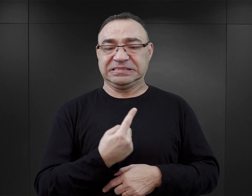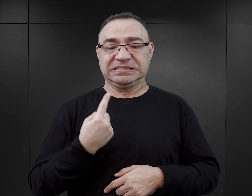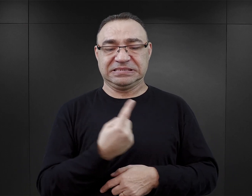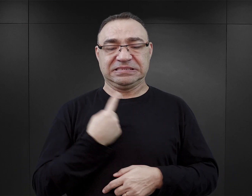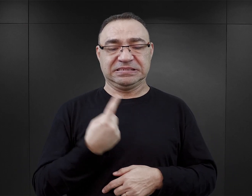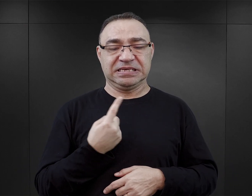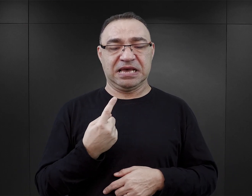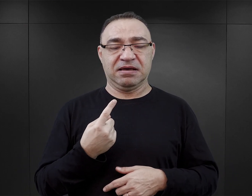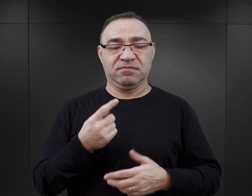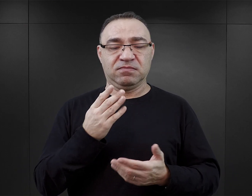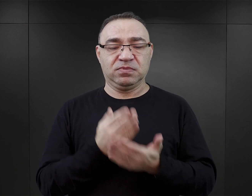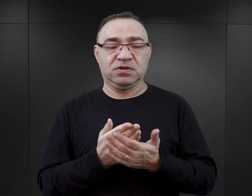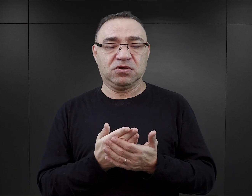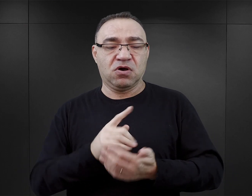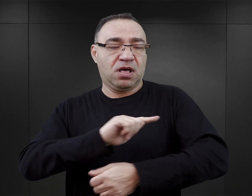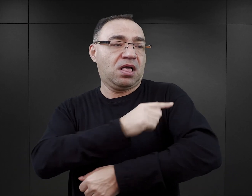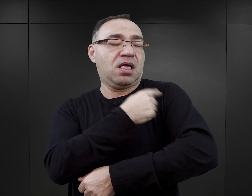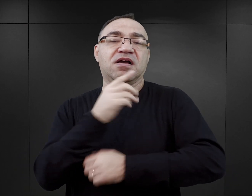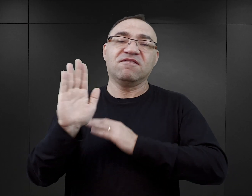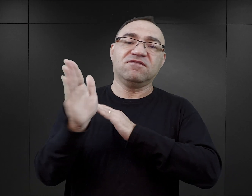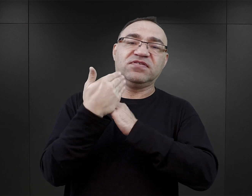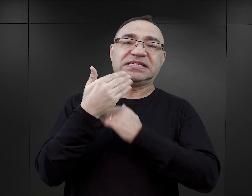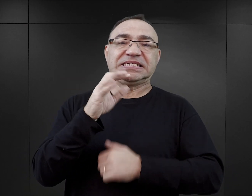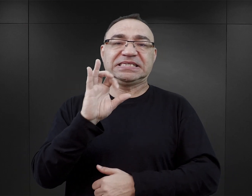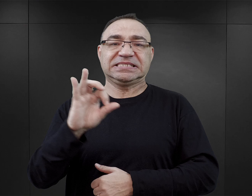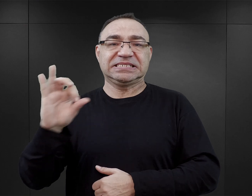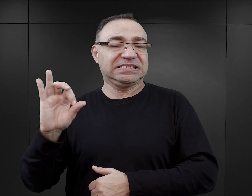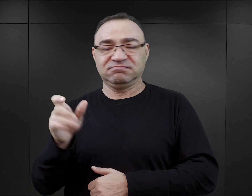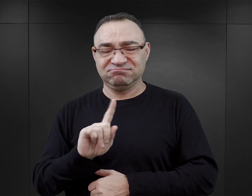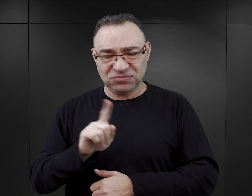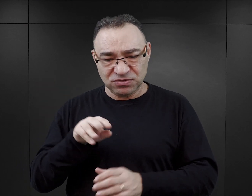który zajmował się tatuowaniem na wezwanie SS, tylko był członkiem komanda kilkunastoosobowego,